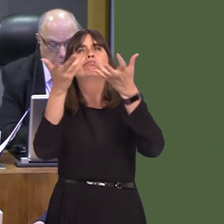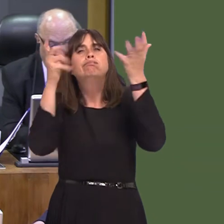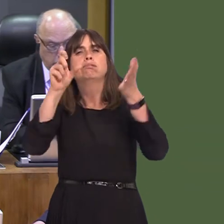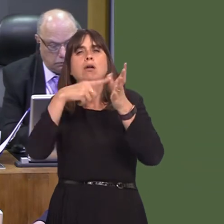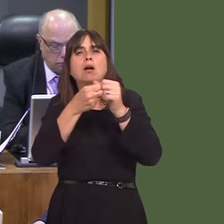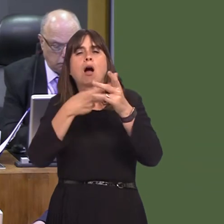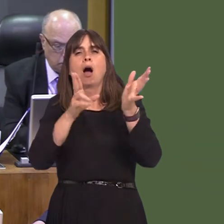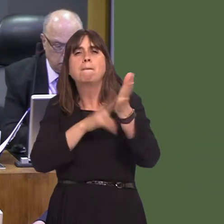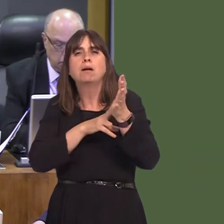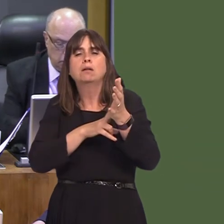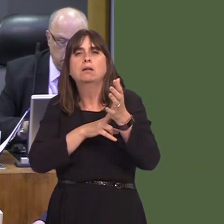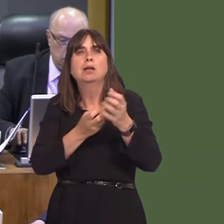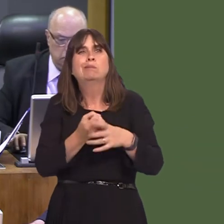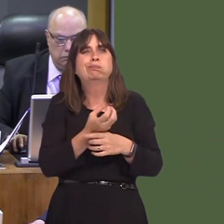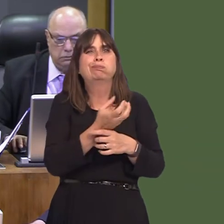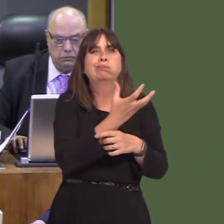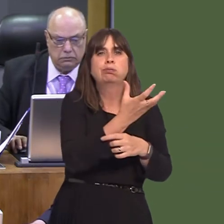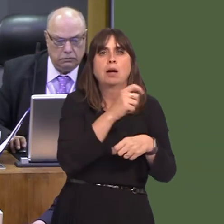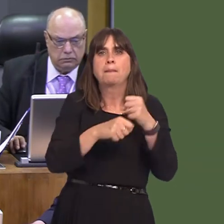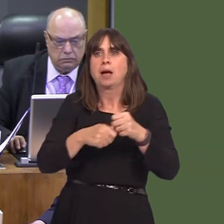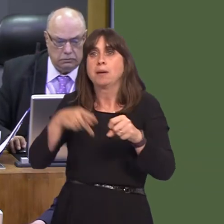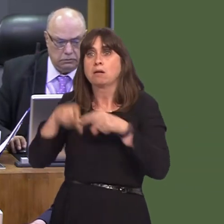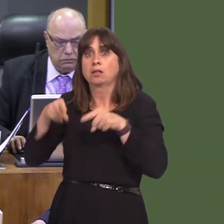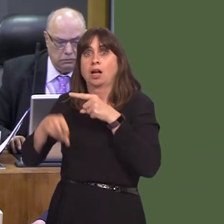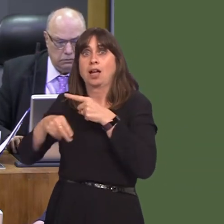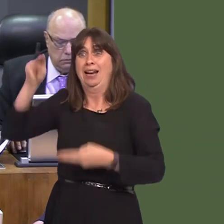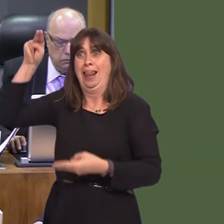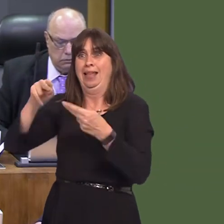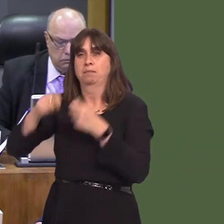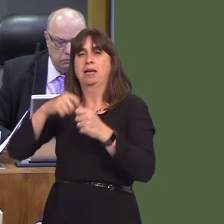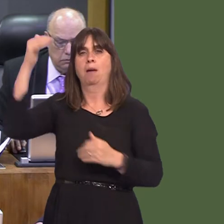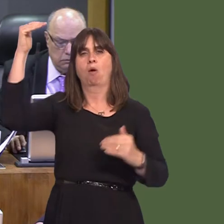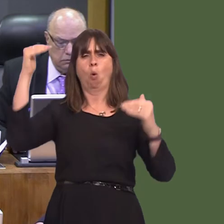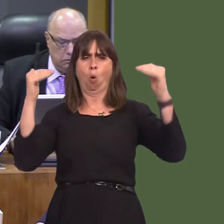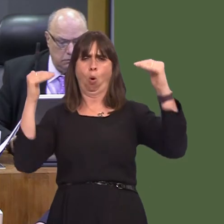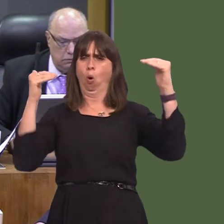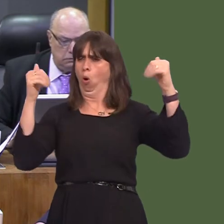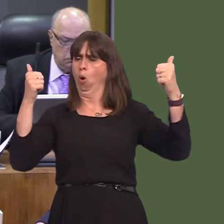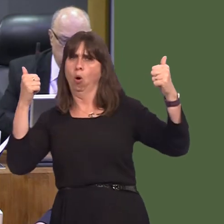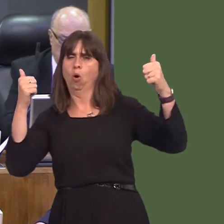on air quality. The mayor of Greater Manchester, Andy Burnham, has brought forward their target